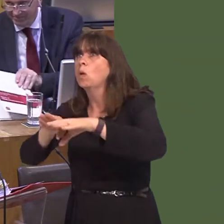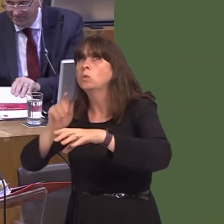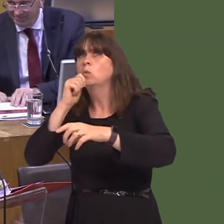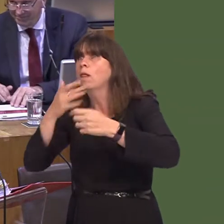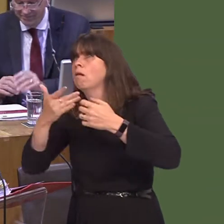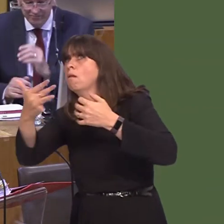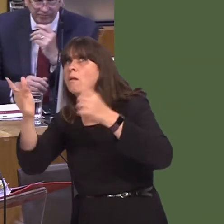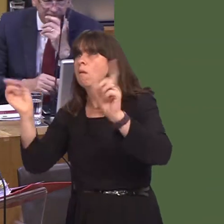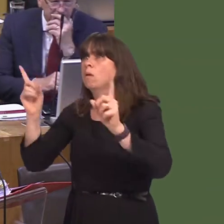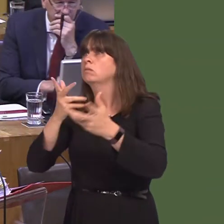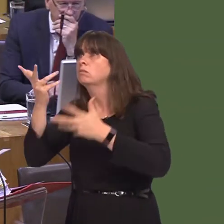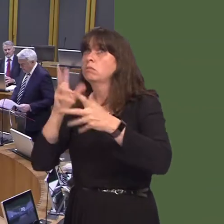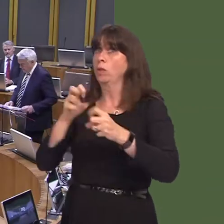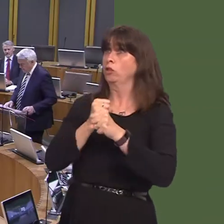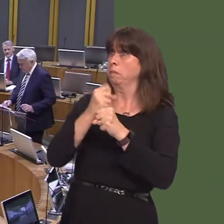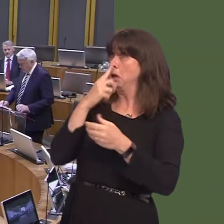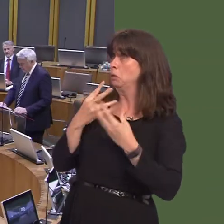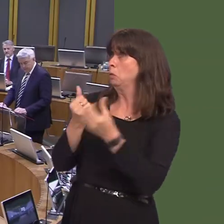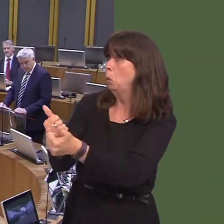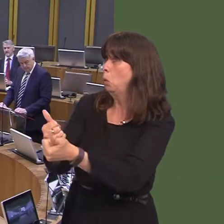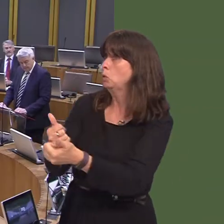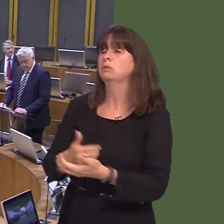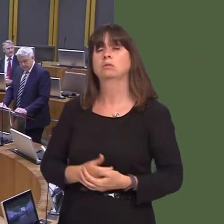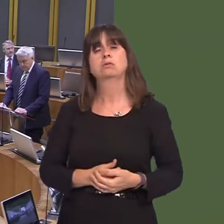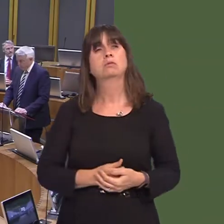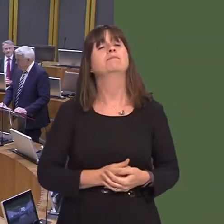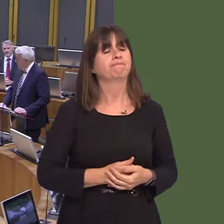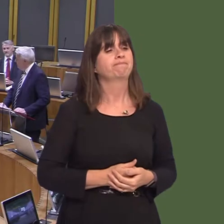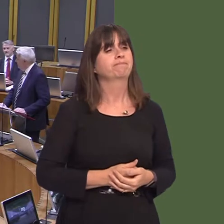ateb. Rydw i'n gwybod ei bod hi'n ddyddiau cynnar, ond byddwn i yn licio gofyn a fyddai'r